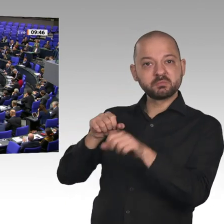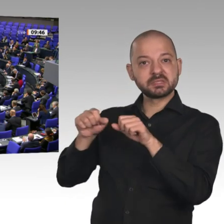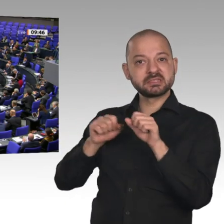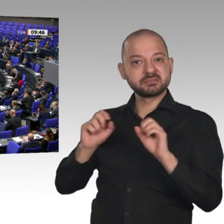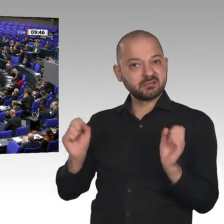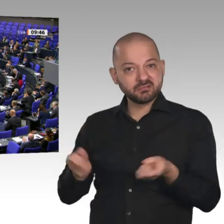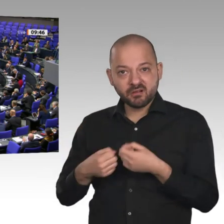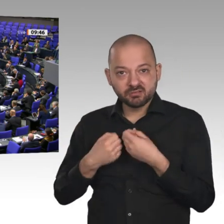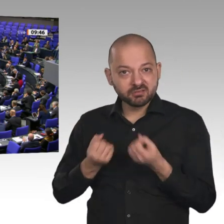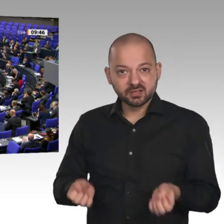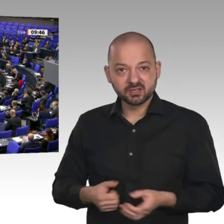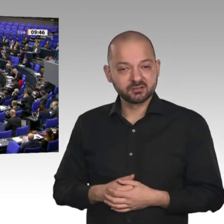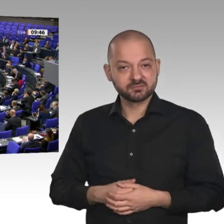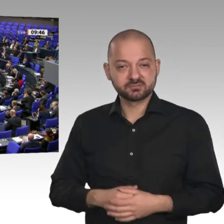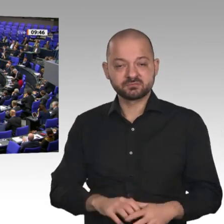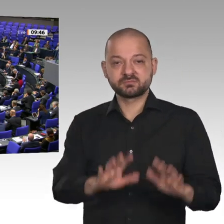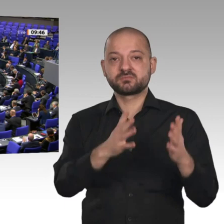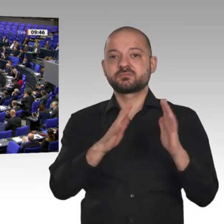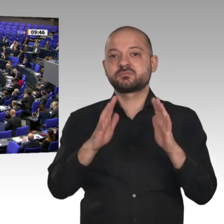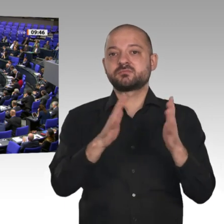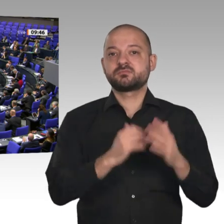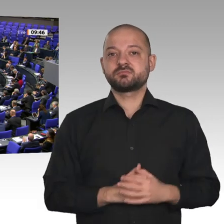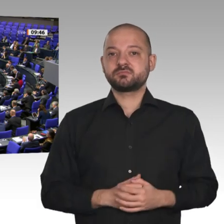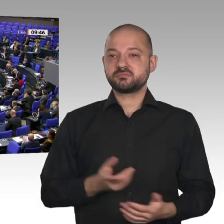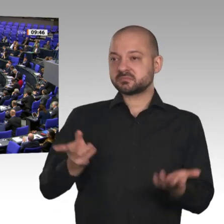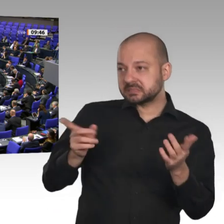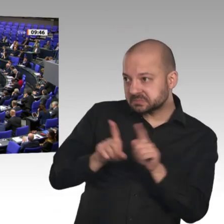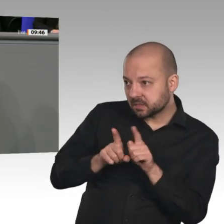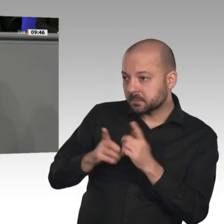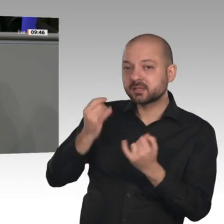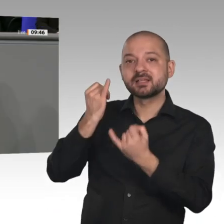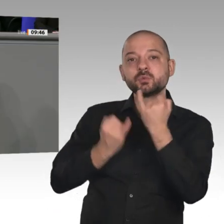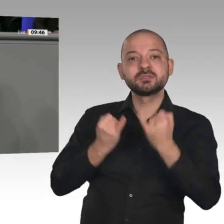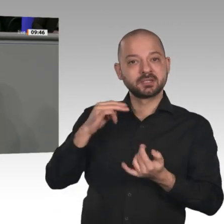Dasselbe machen Sie mit Ihrer Industriepolitik. Sie haben mit großen Worten eine Industriestrategie